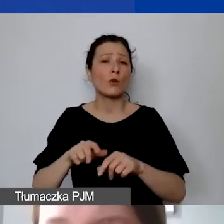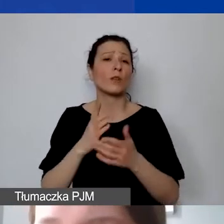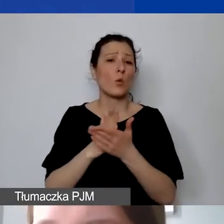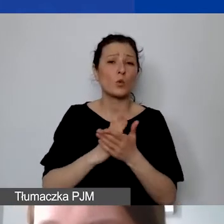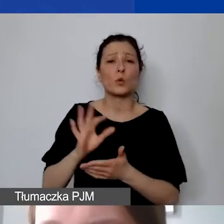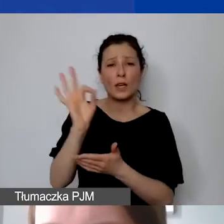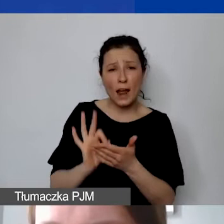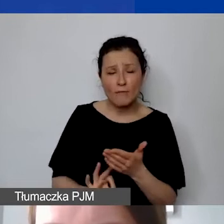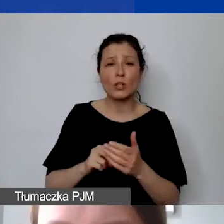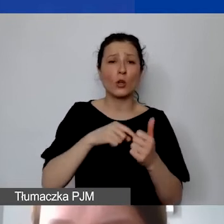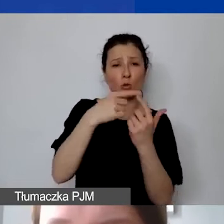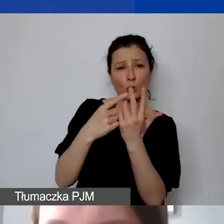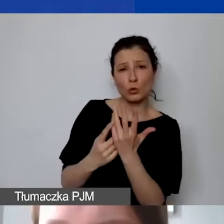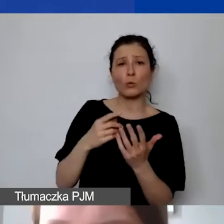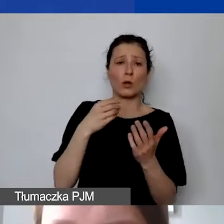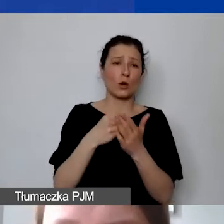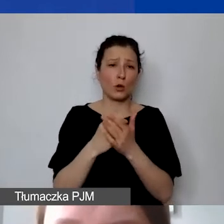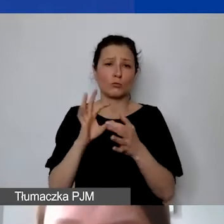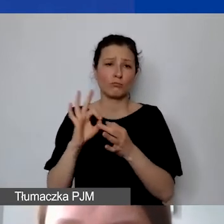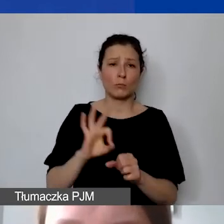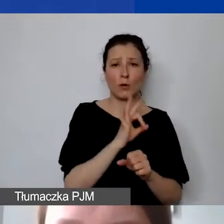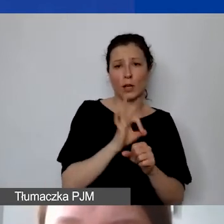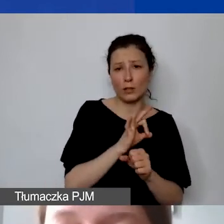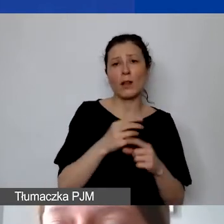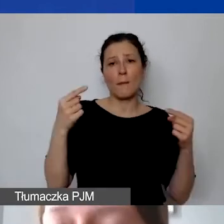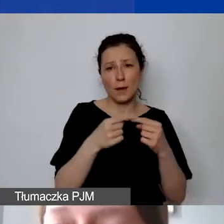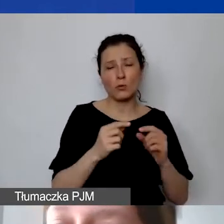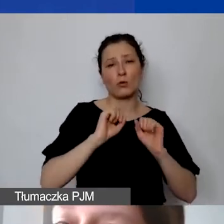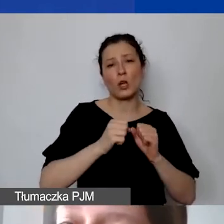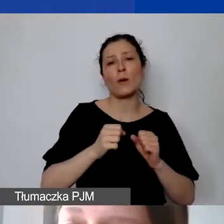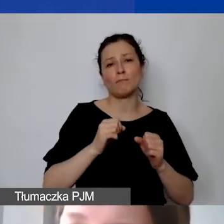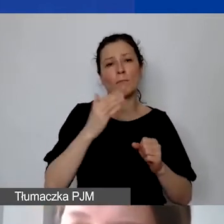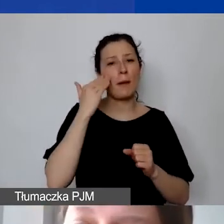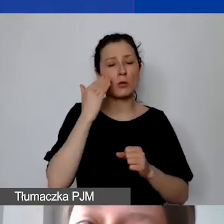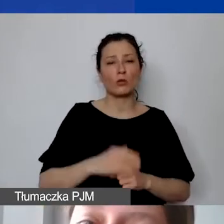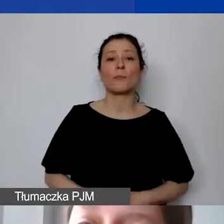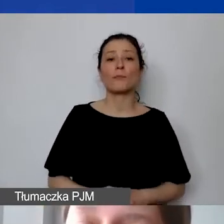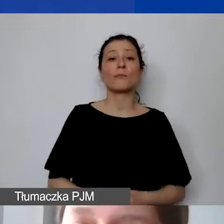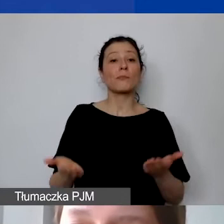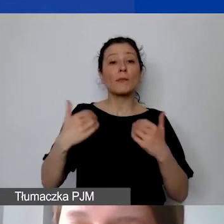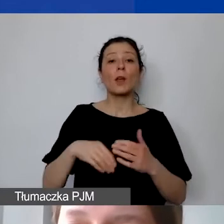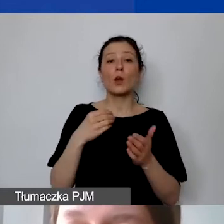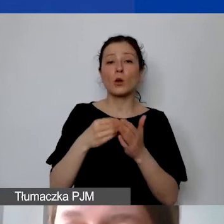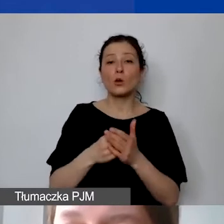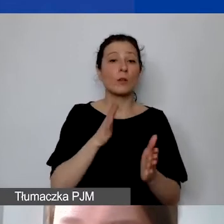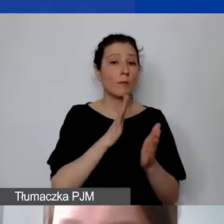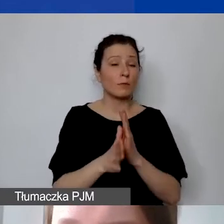to są koszty projektowe mieszczące się w ramach działań merytorycznych. Koszty bezpośrednie mogą również finansować remonty nieruchomości,